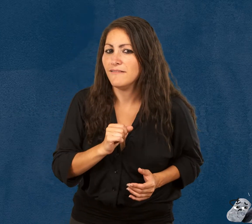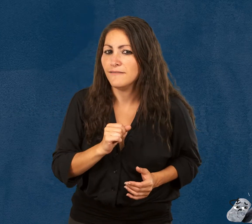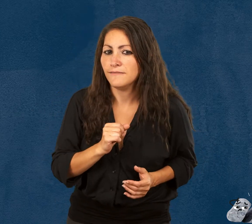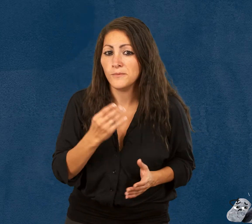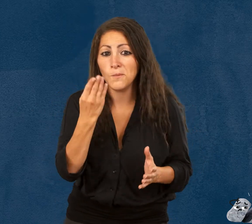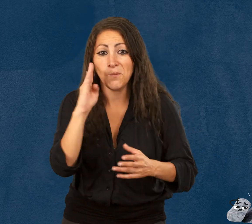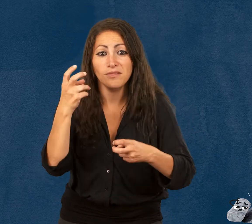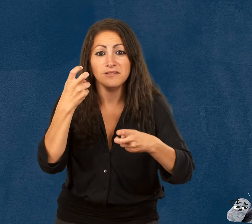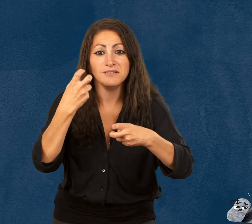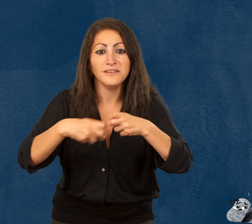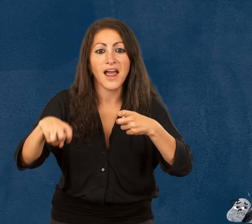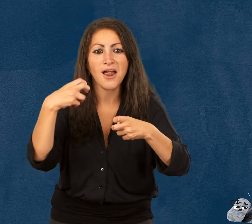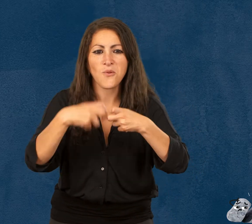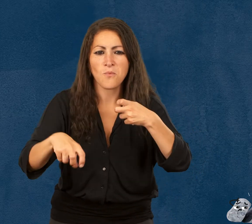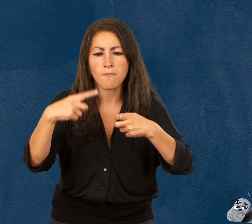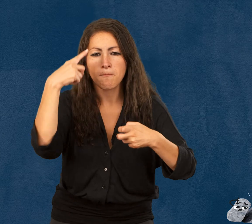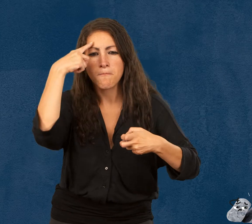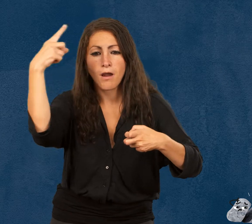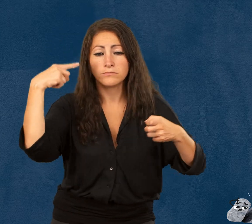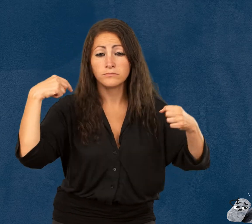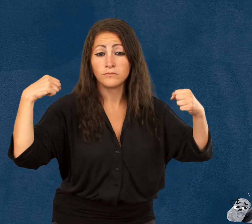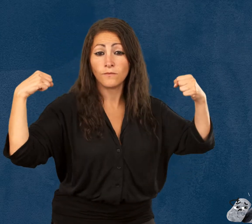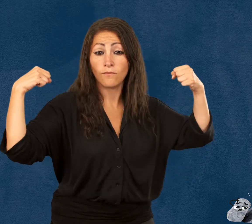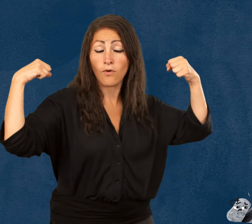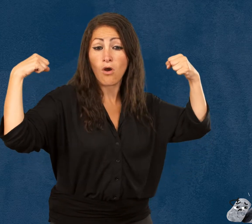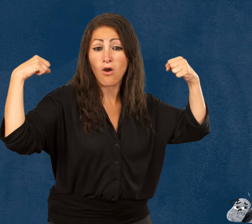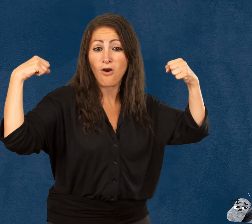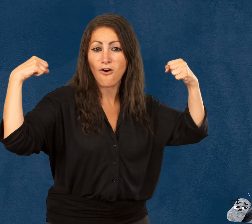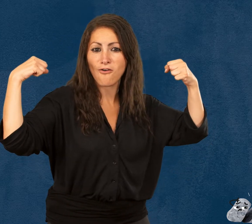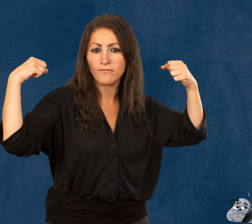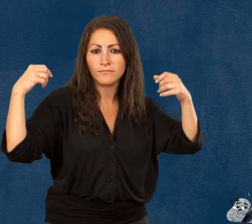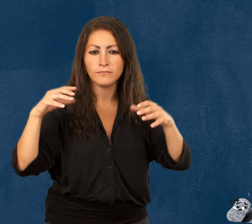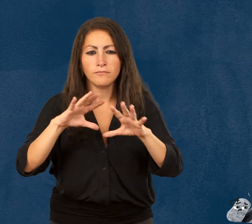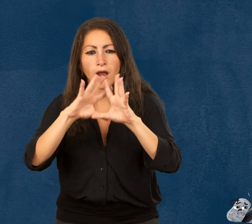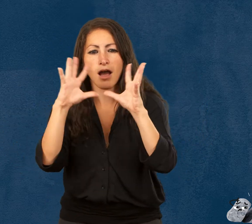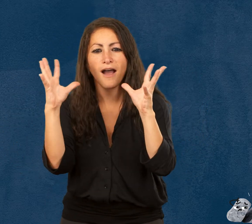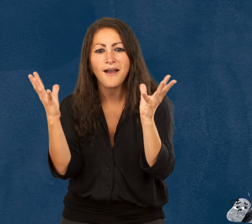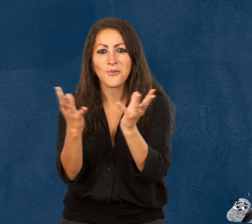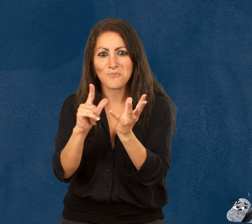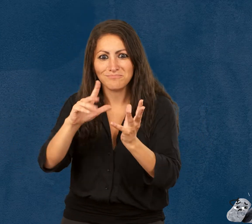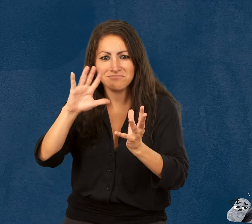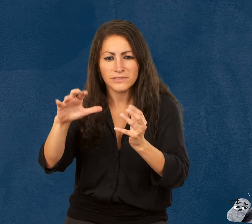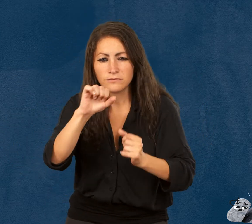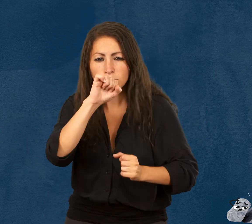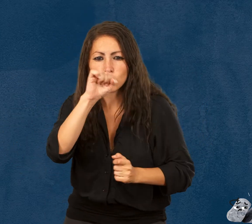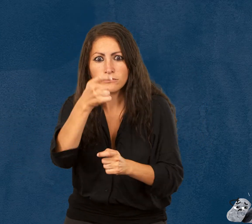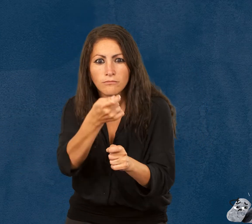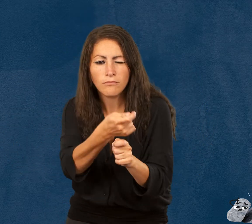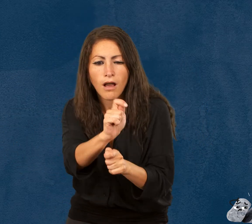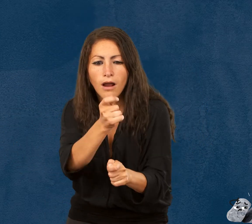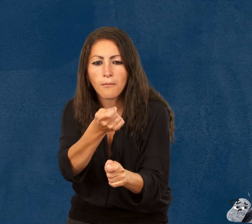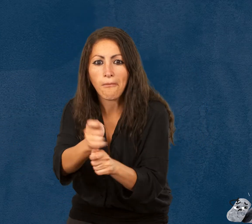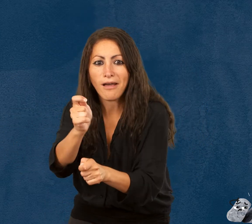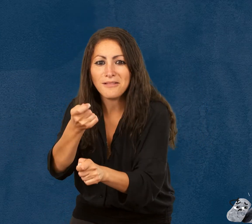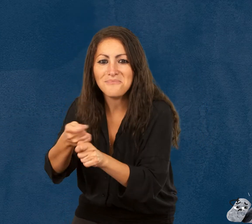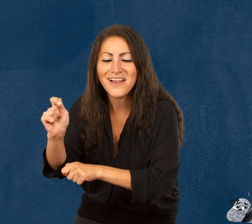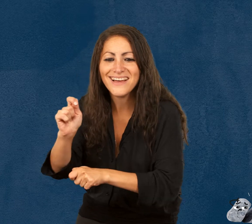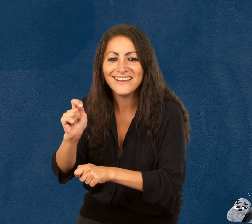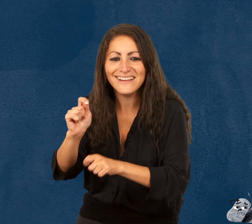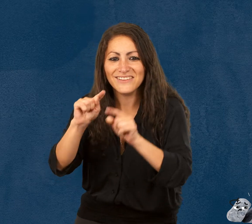Roky, le caillou qui ne pensait pas être fragile, Windy, le ballon de baudruche qui aime bien blaguer,